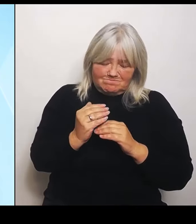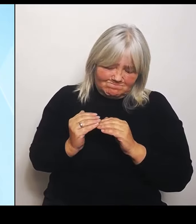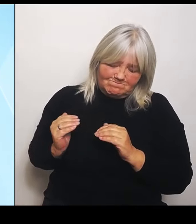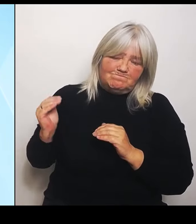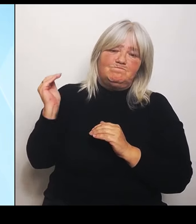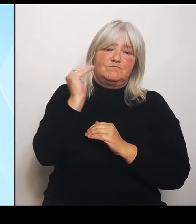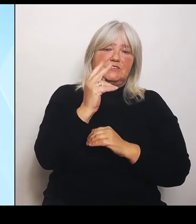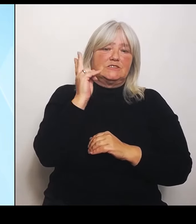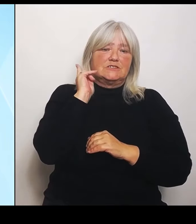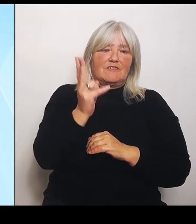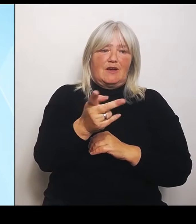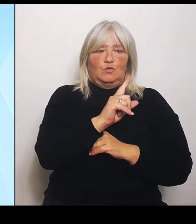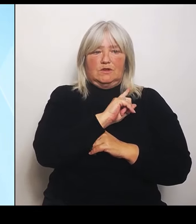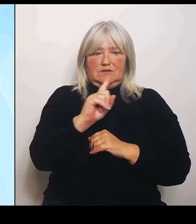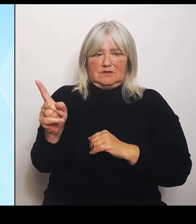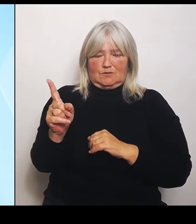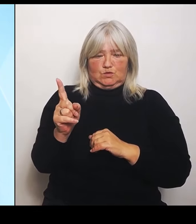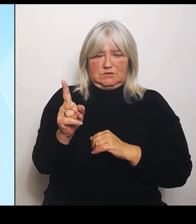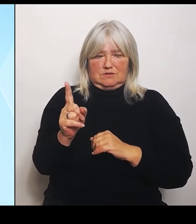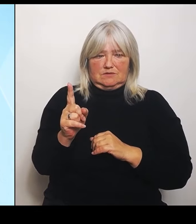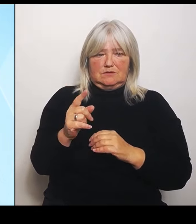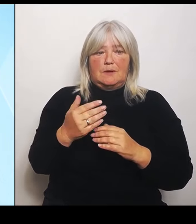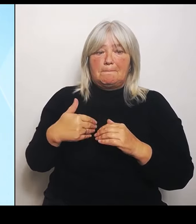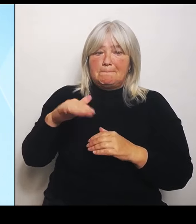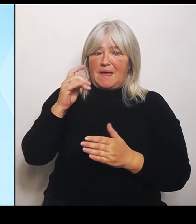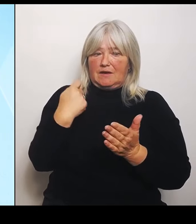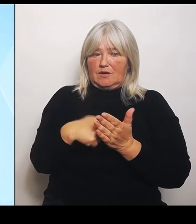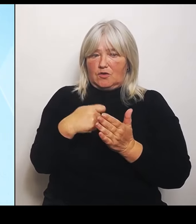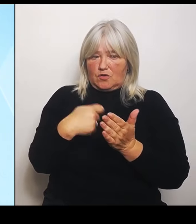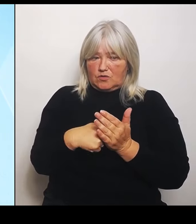weil eben mehr erstattet werden kann sind insgesamt in